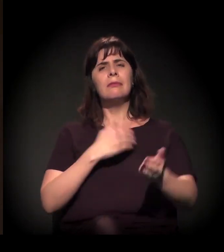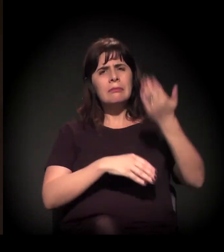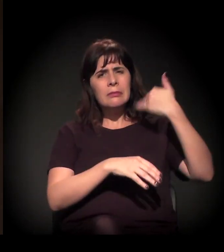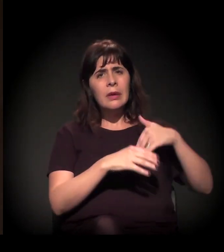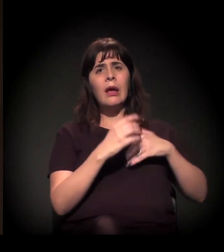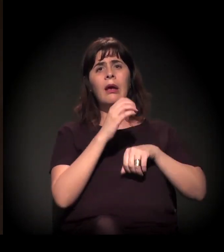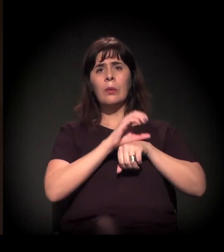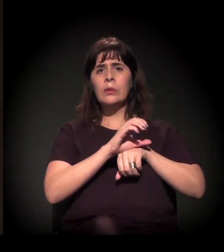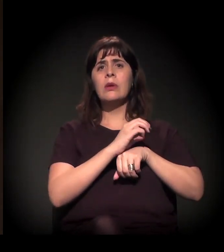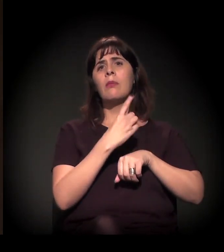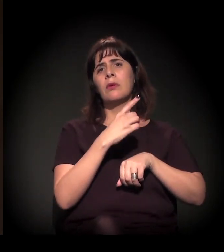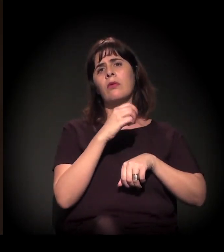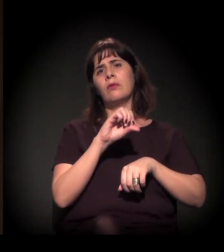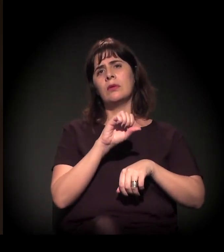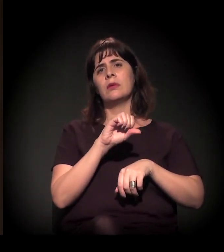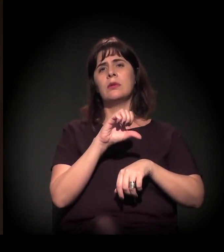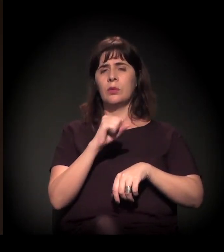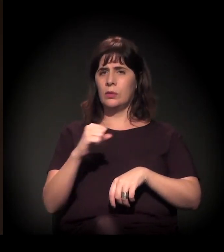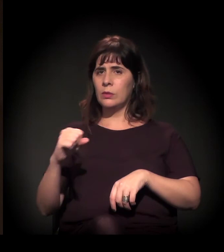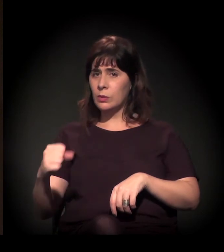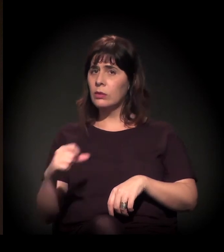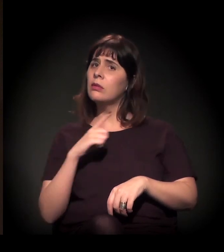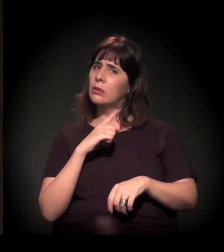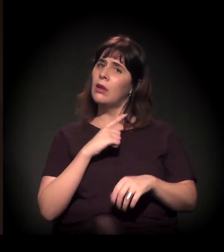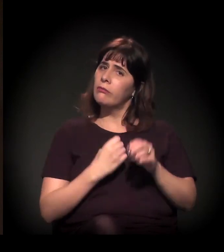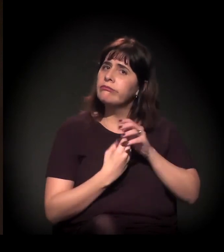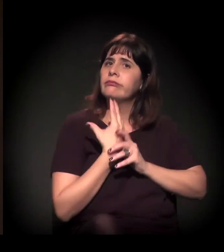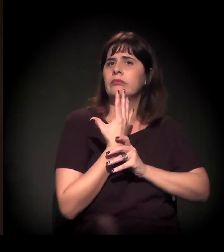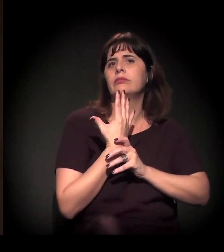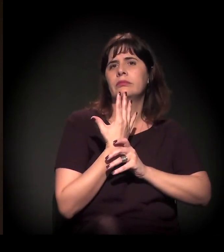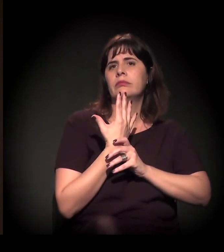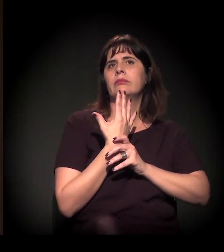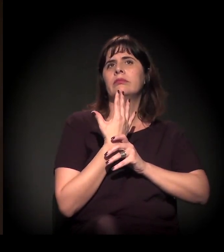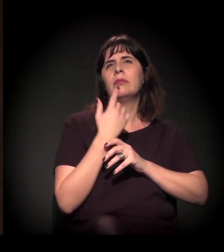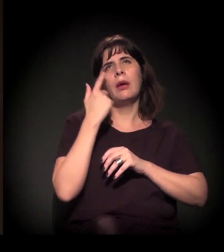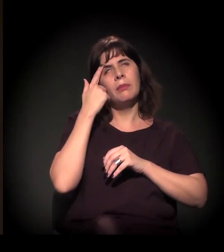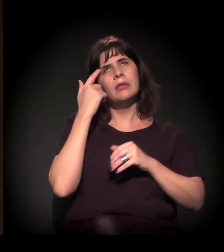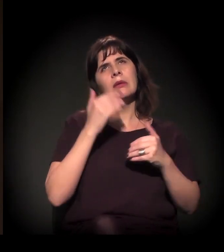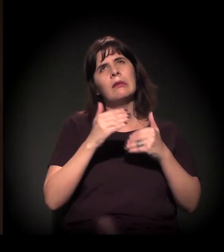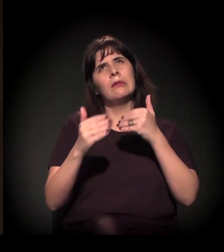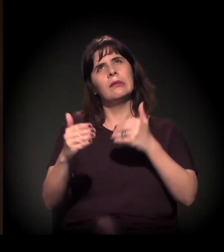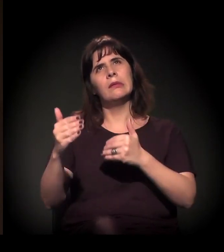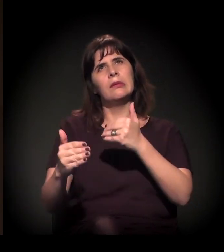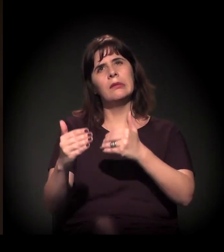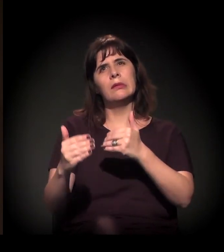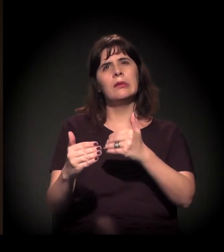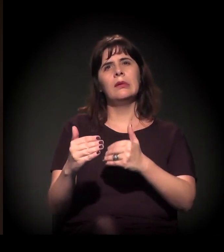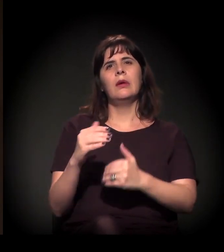E a gente viveu um momento, depois, no período de Itamar e FHC,